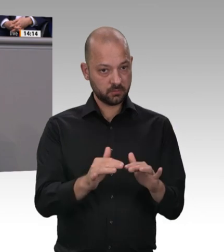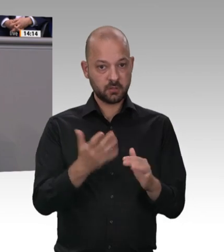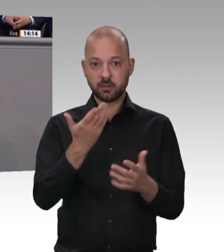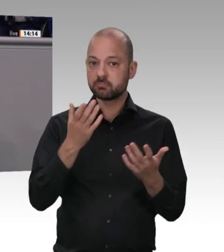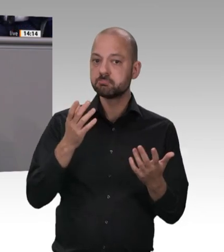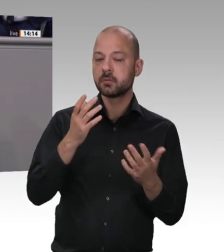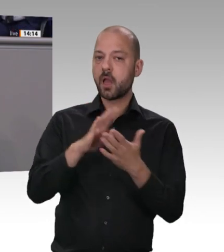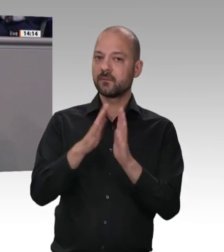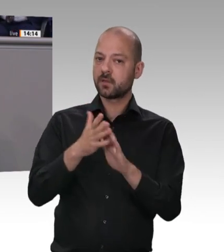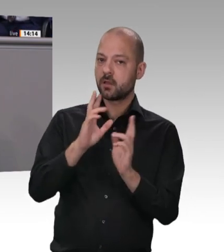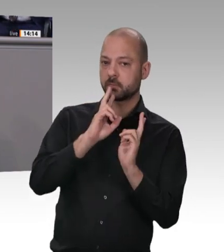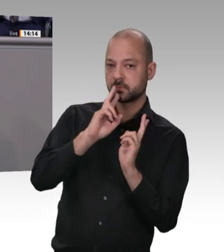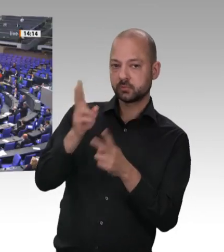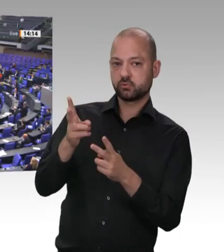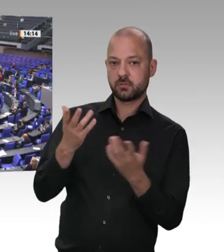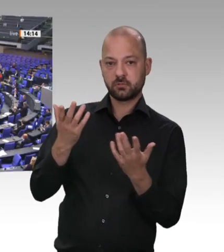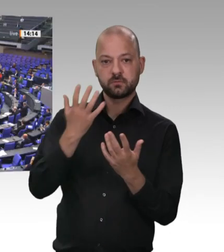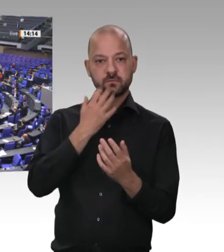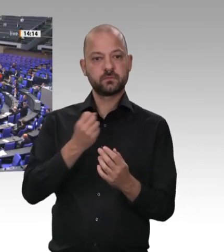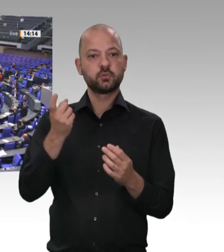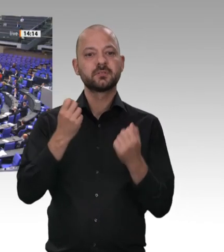werden das verbieten in diesem Bereich, weil wir das erlebt